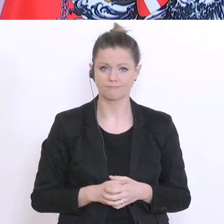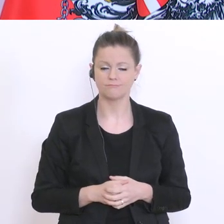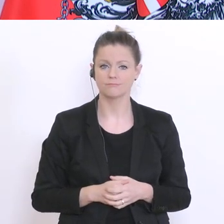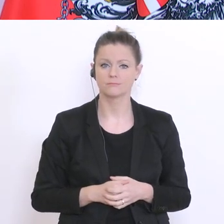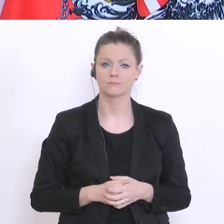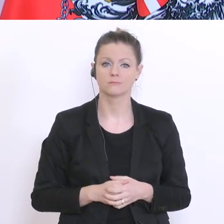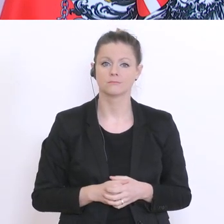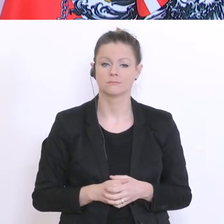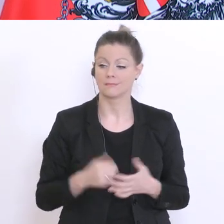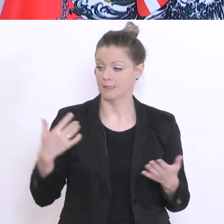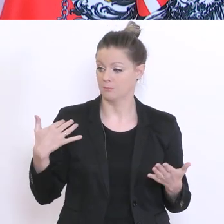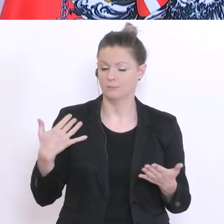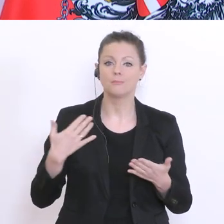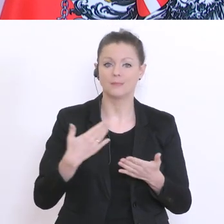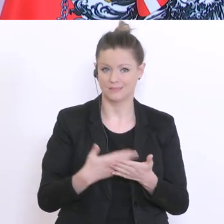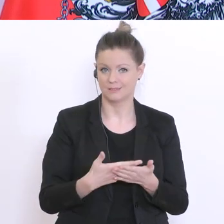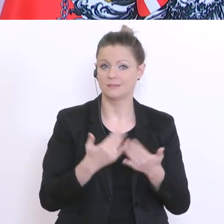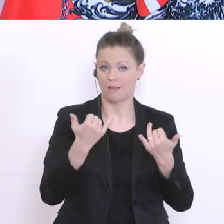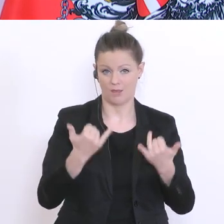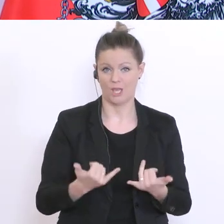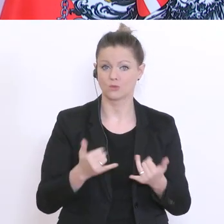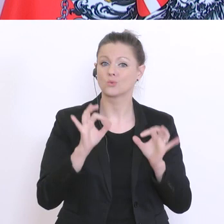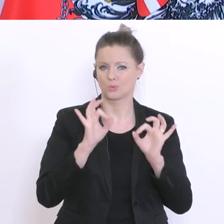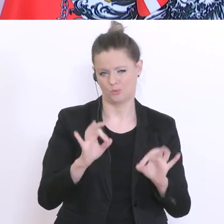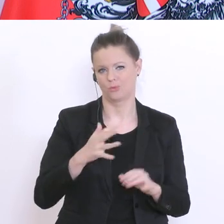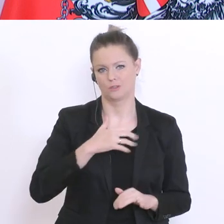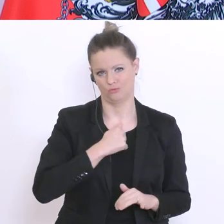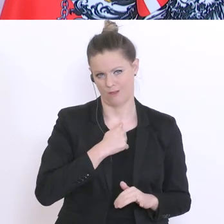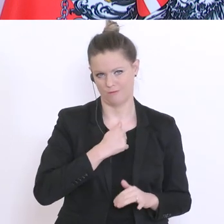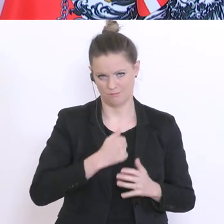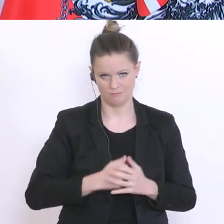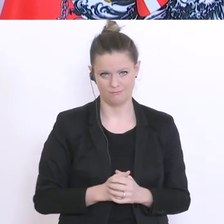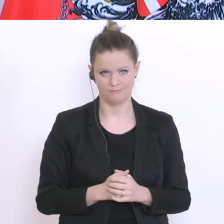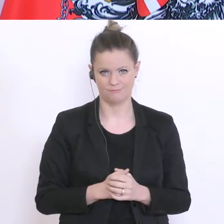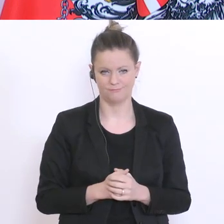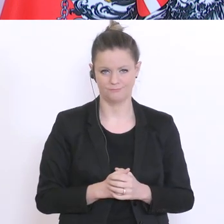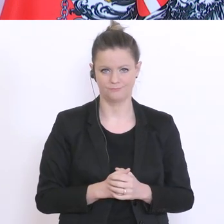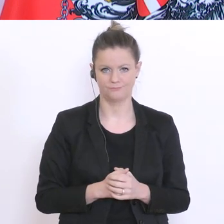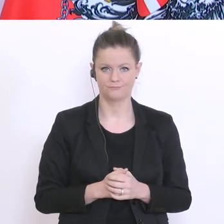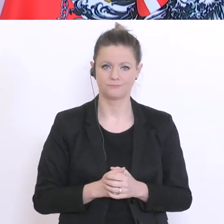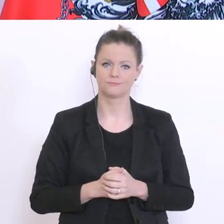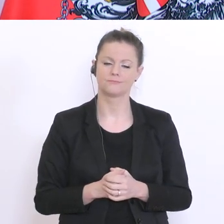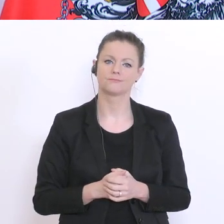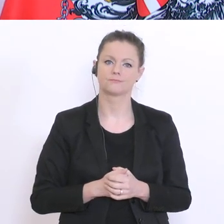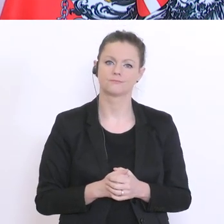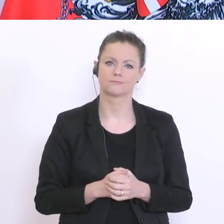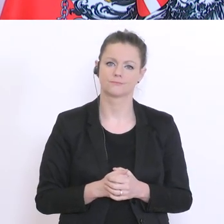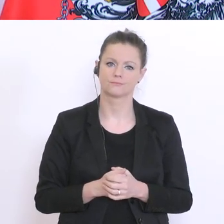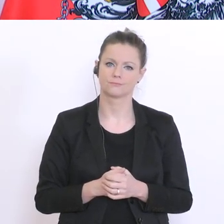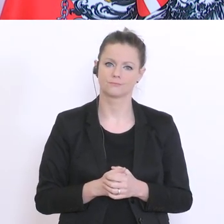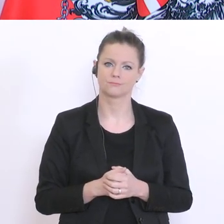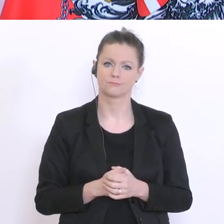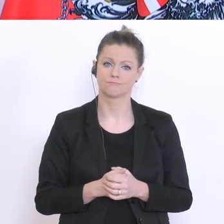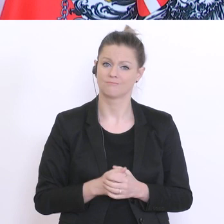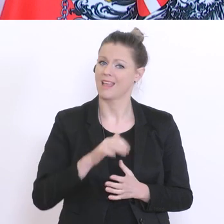bis jetzt, bis dato, ganz gut hinbekommen. Alle werden und können ihren Abschluss machen. Das ist